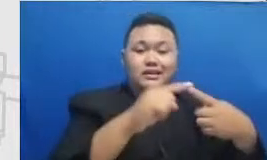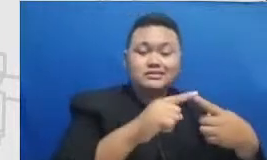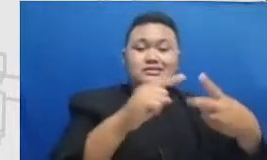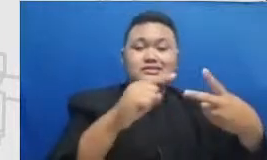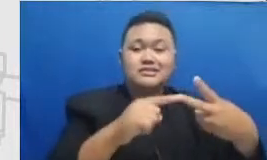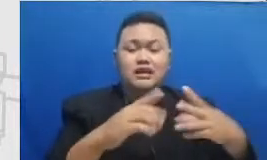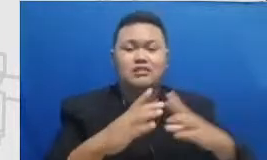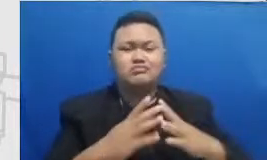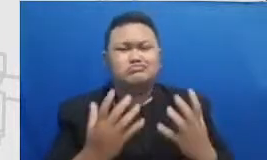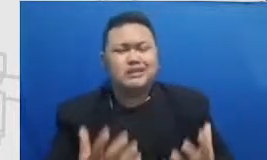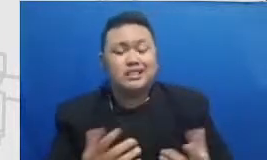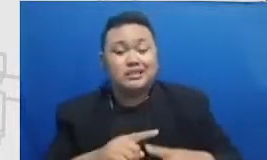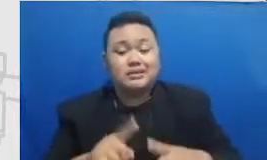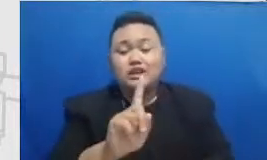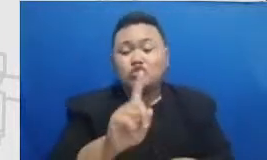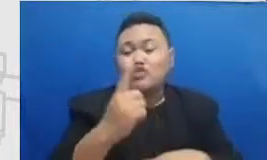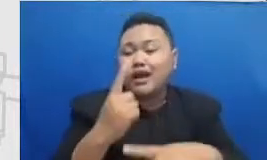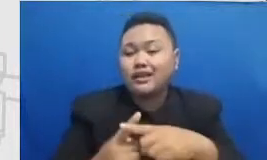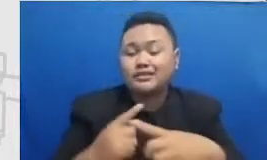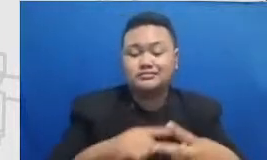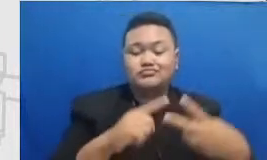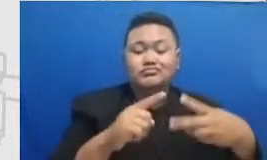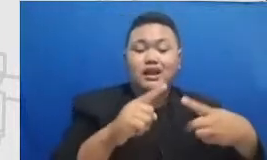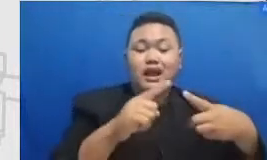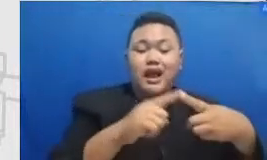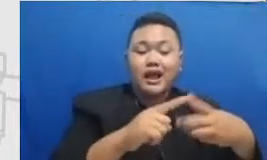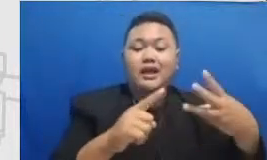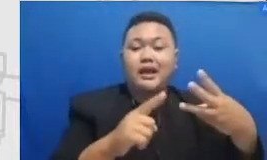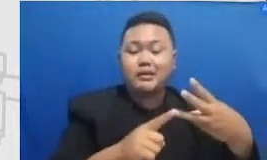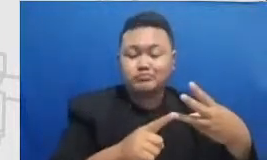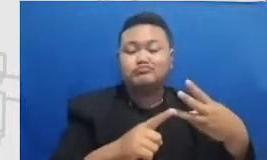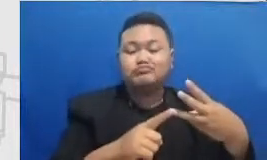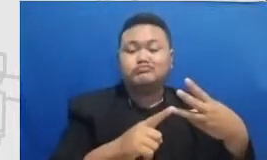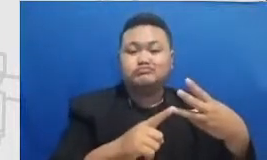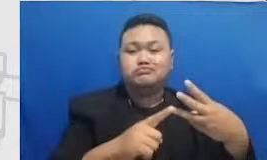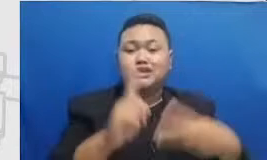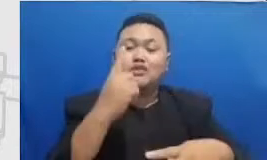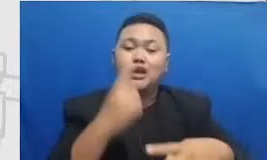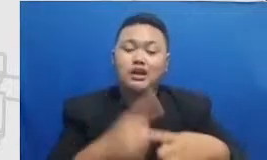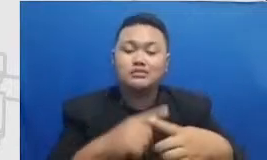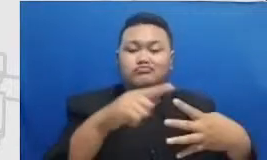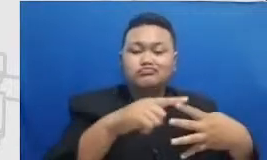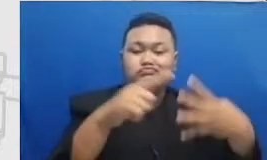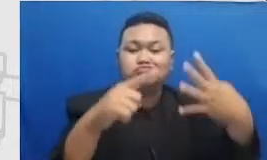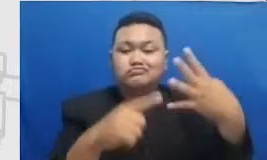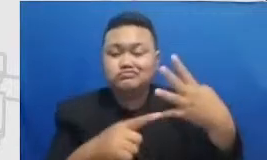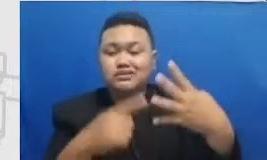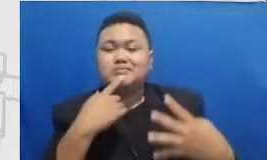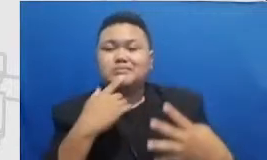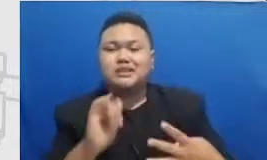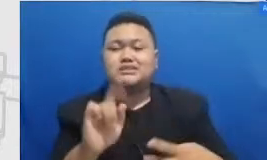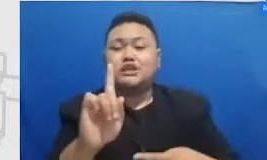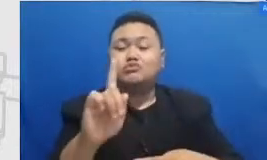a ke m itu satu tahap mencapai m ke er itu seakan sakang seakan-akan satu tahap tapi